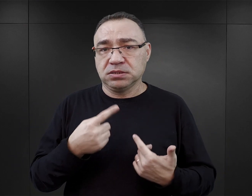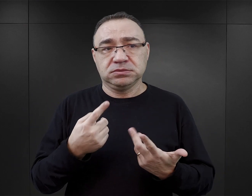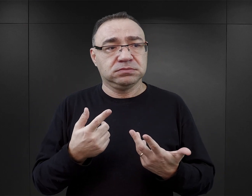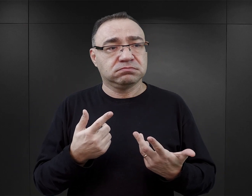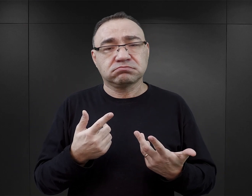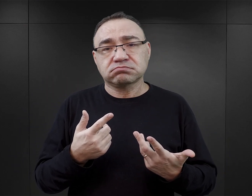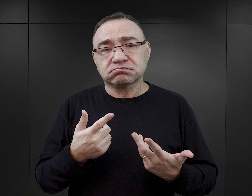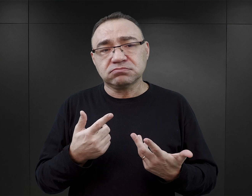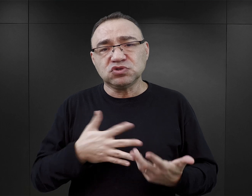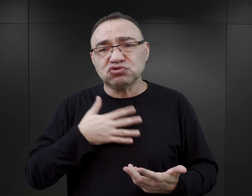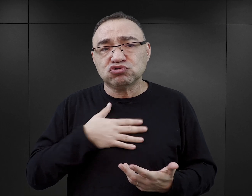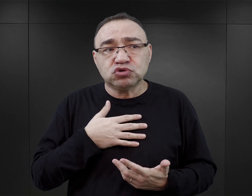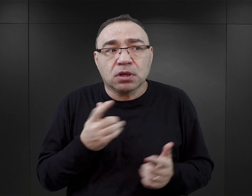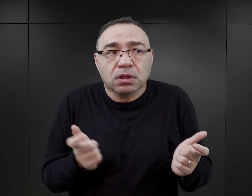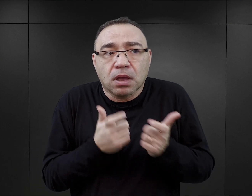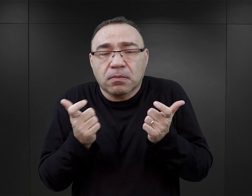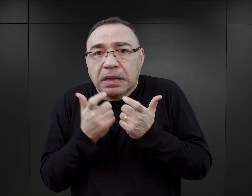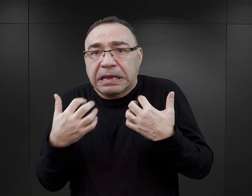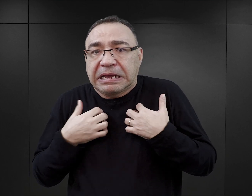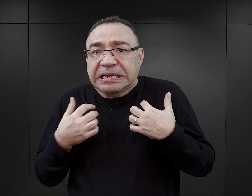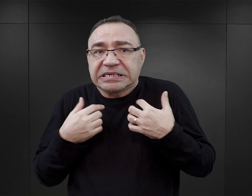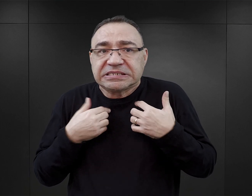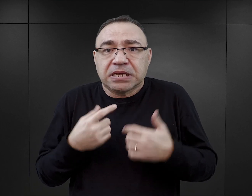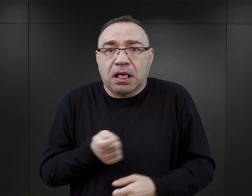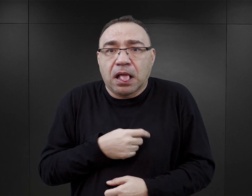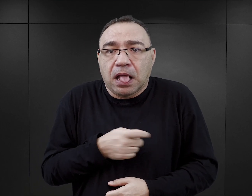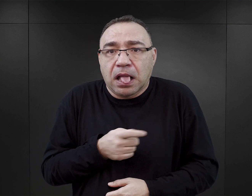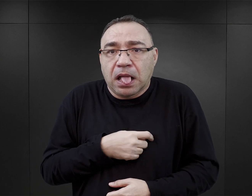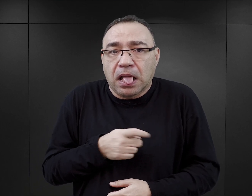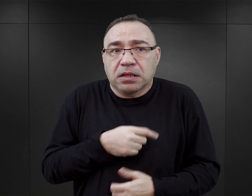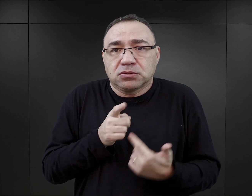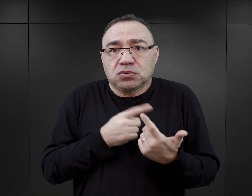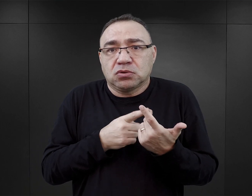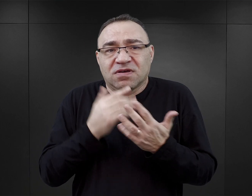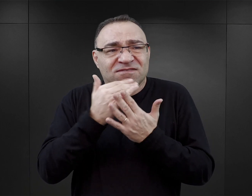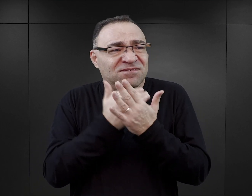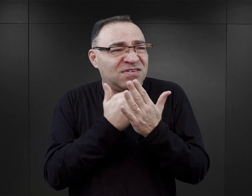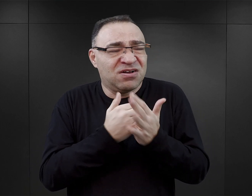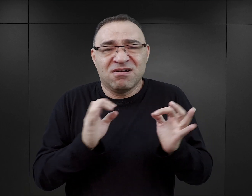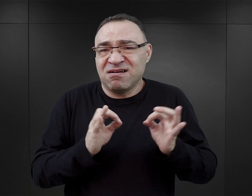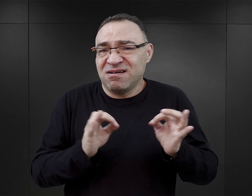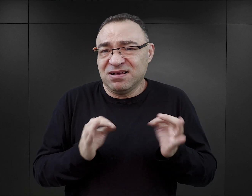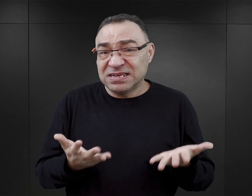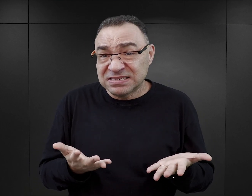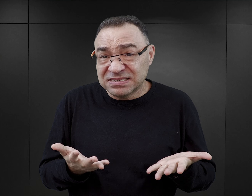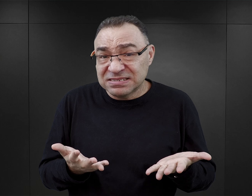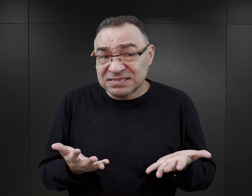oprócz tego też stałe poczucie zagrożenia życia, nieustający stres, no i warunki, jakie panowały w obozie,